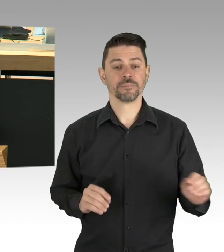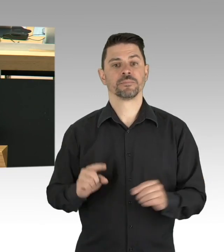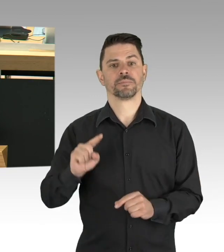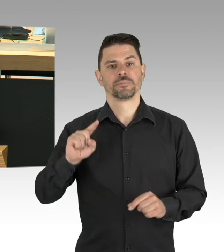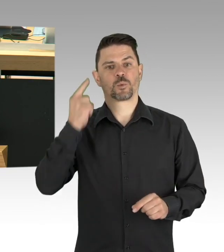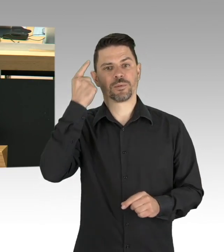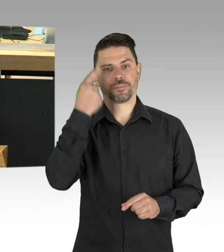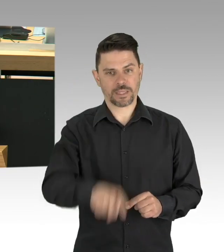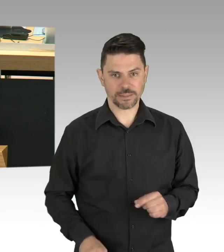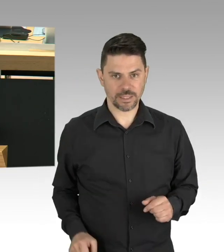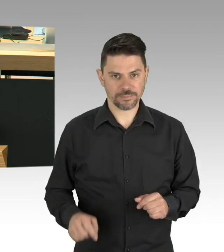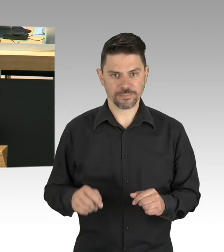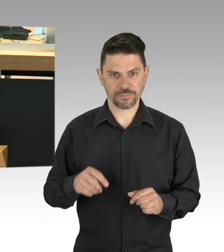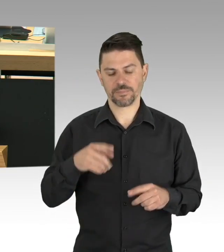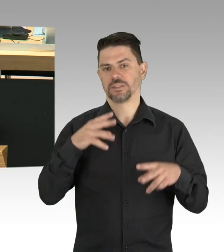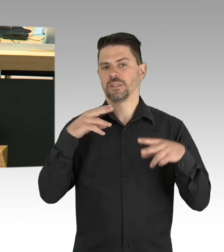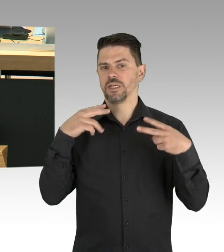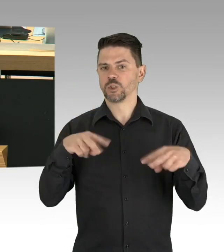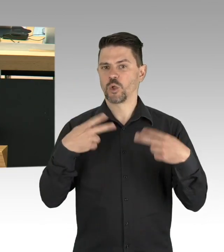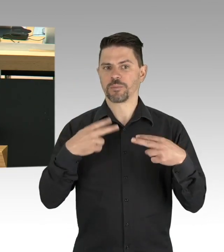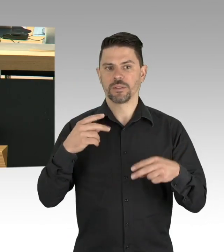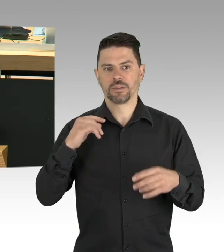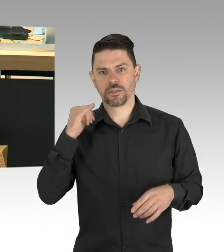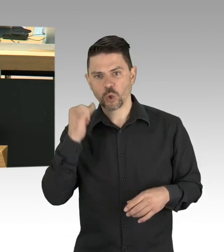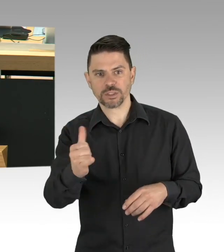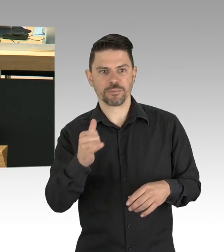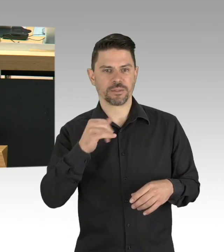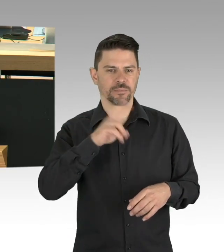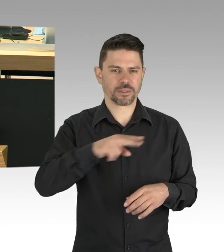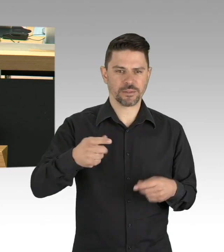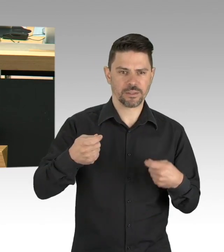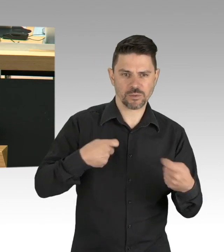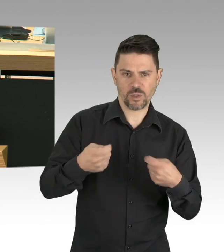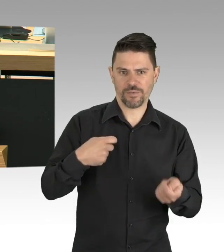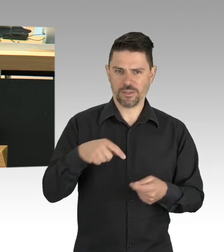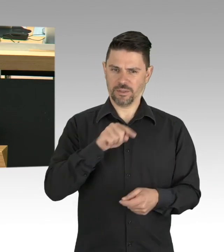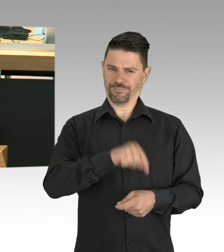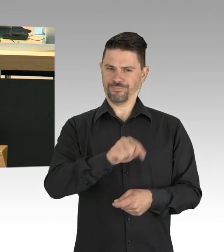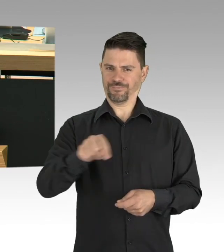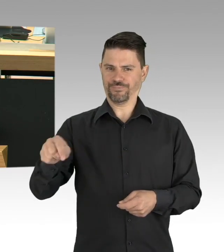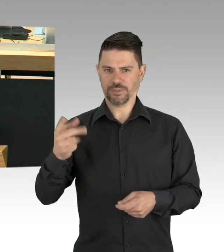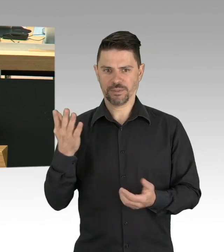die für so viele fleißige Menschen in Berlin von existenzieller Bedeutung sind. (Zwischenrufe)